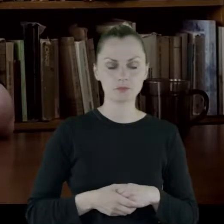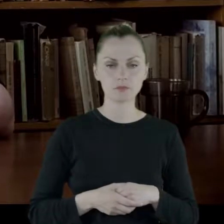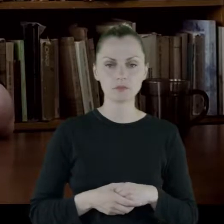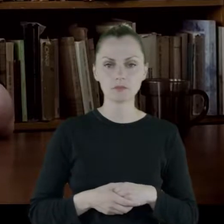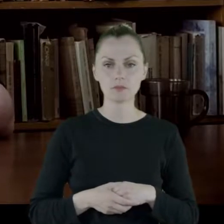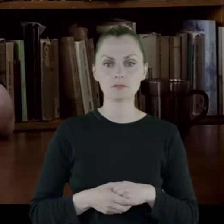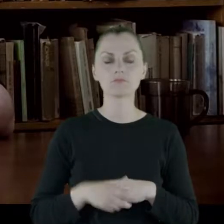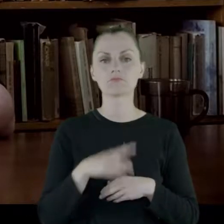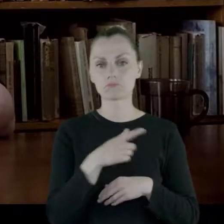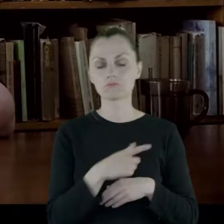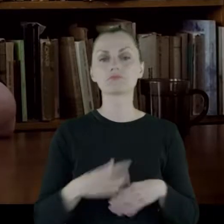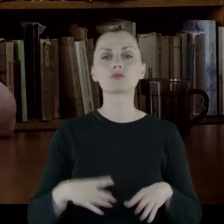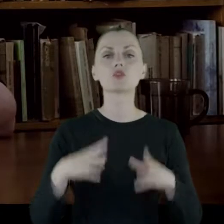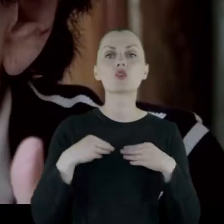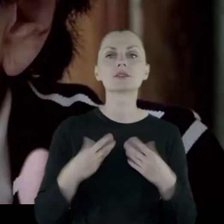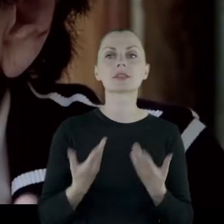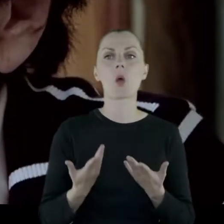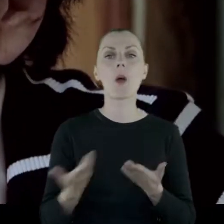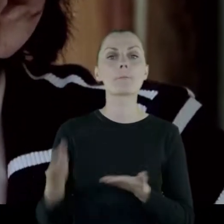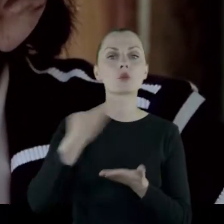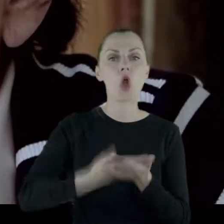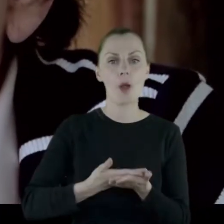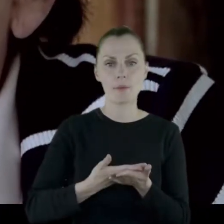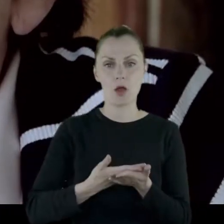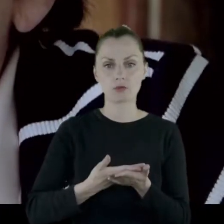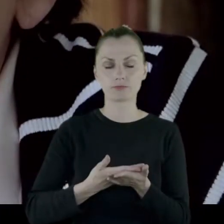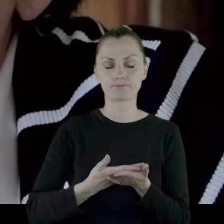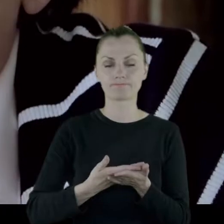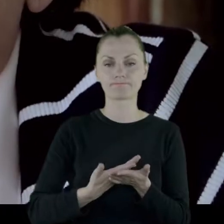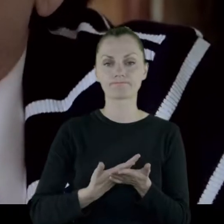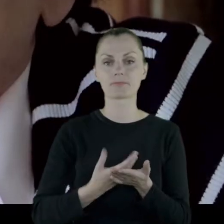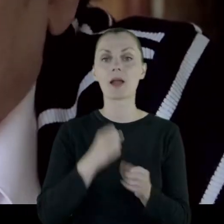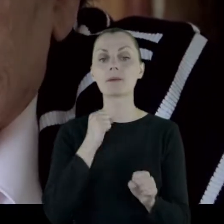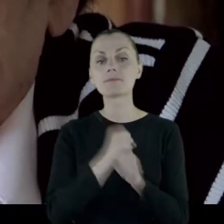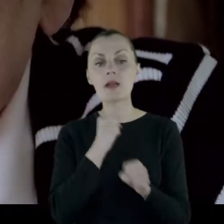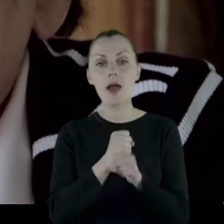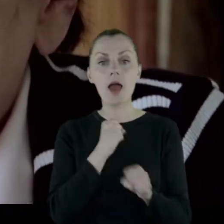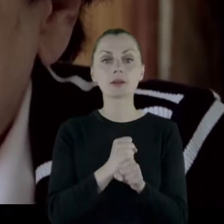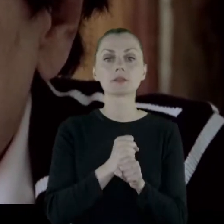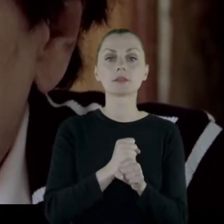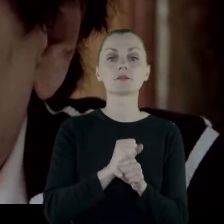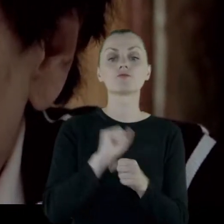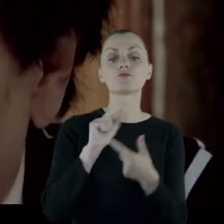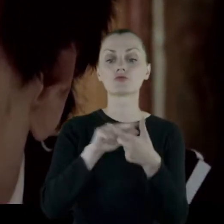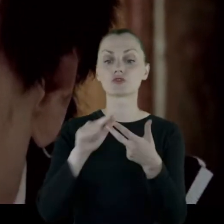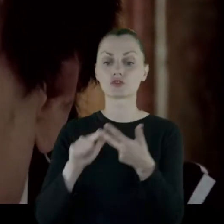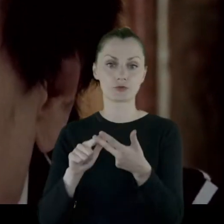I dostała propozycje objęcia posady w trzech miastach.